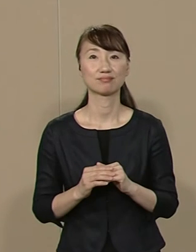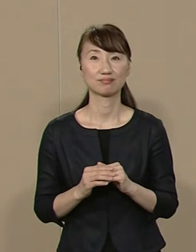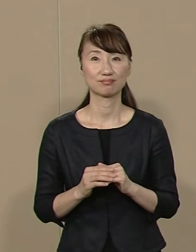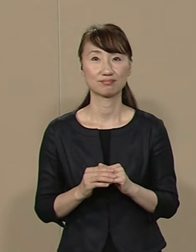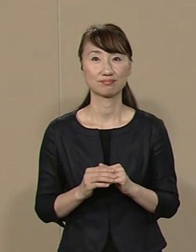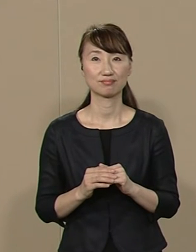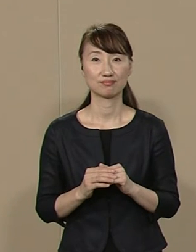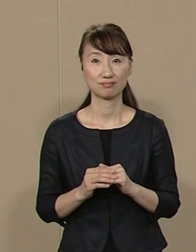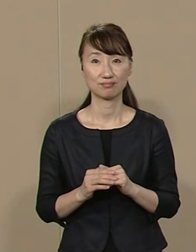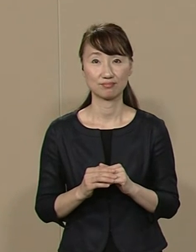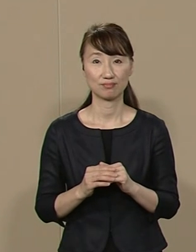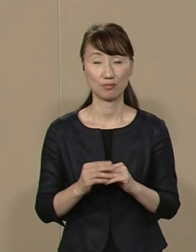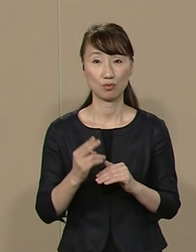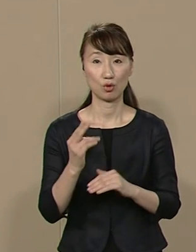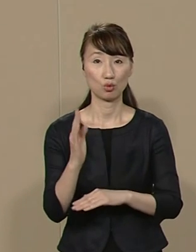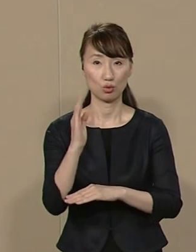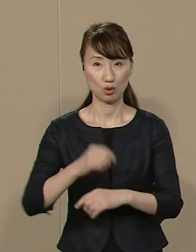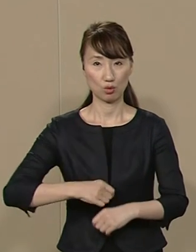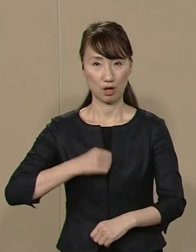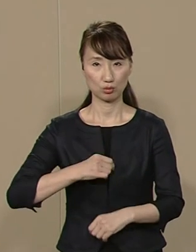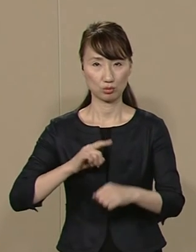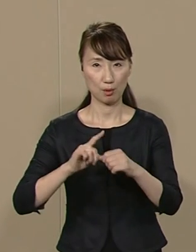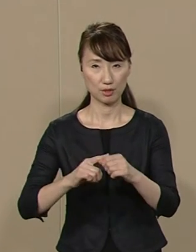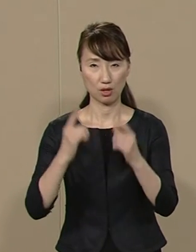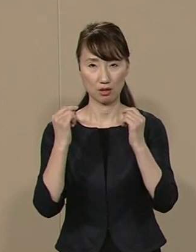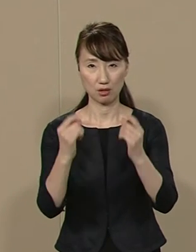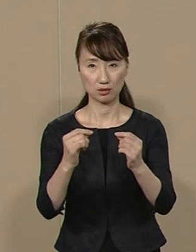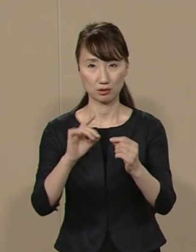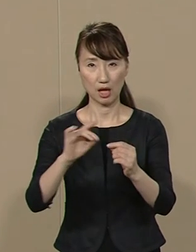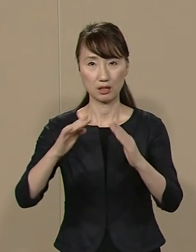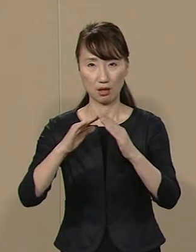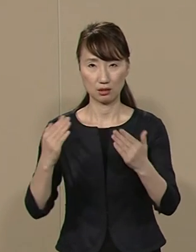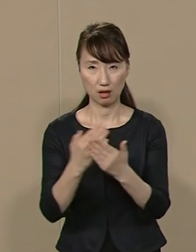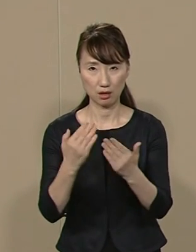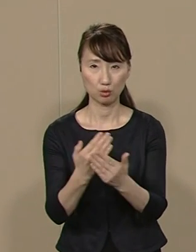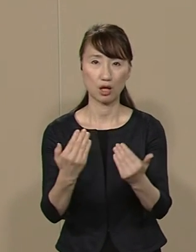都政を正すためには 徹底した議会改革が不可欠です